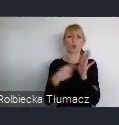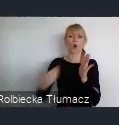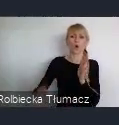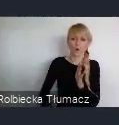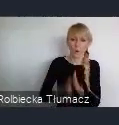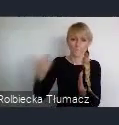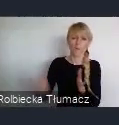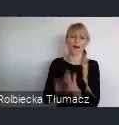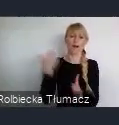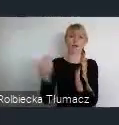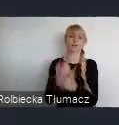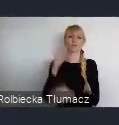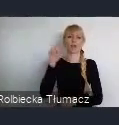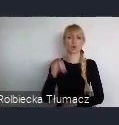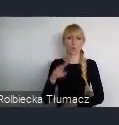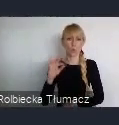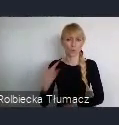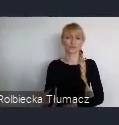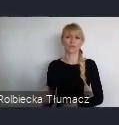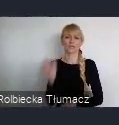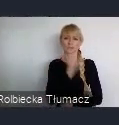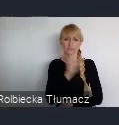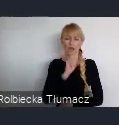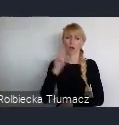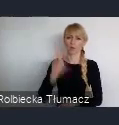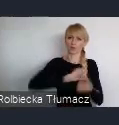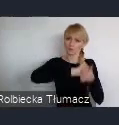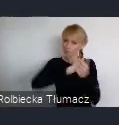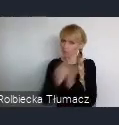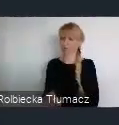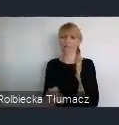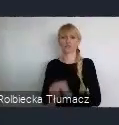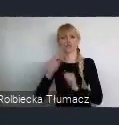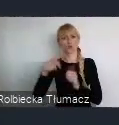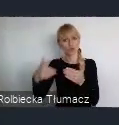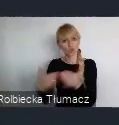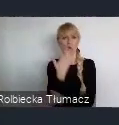te huty przestarzałe, zamienić zupełnie na co innego. Na coś co jest trendy, co jest nowoczesne,